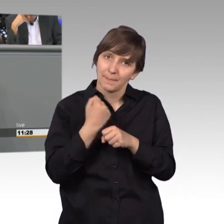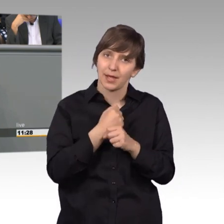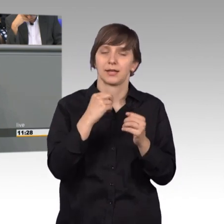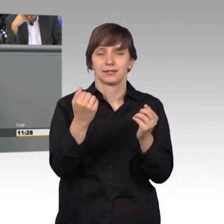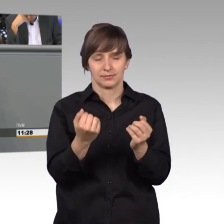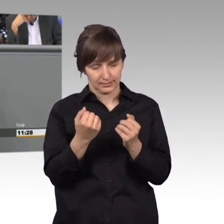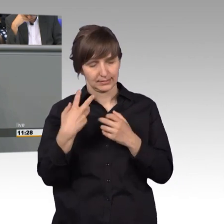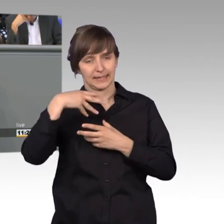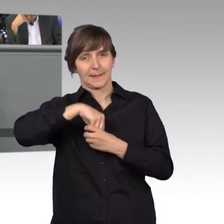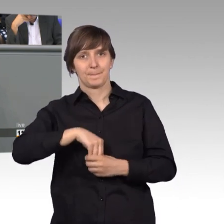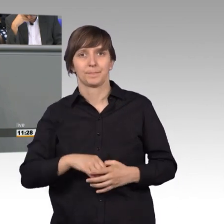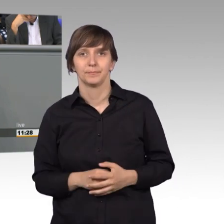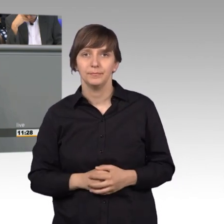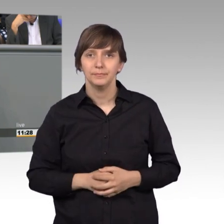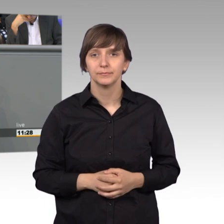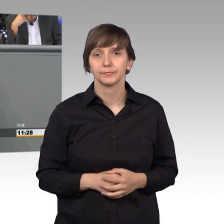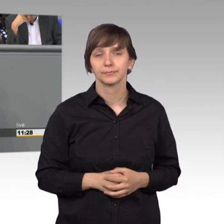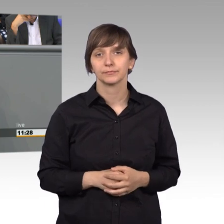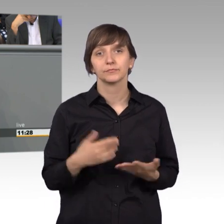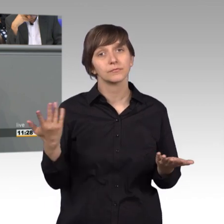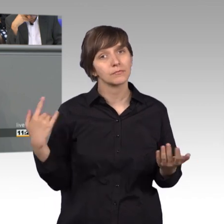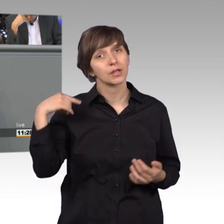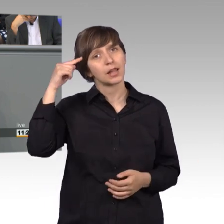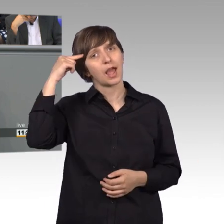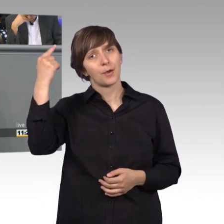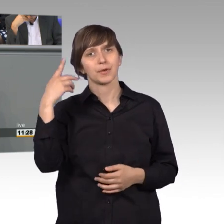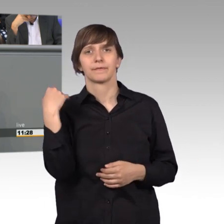Und ich glaube, wenn wir dieses tun,